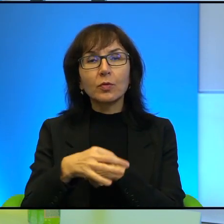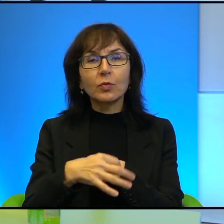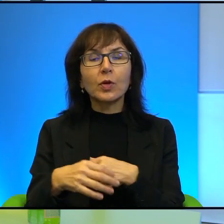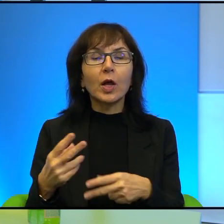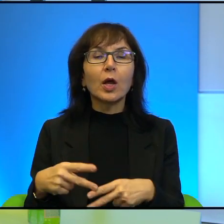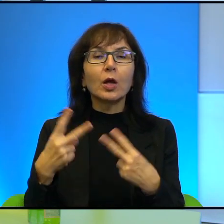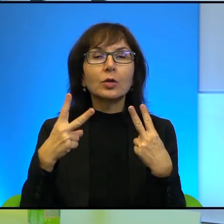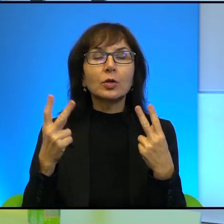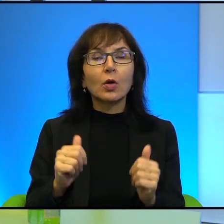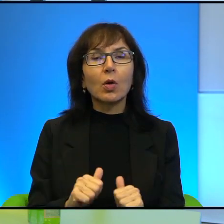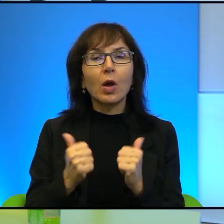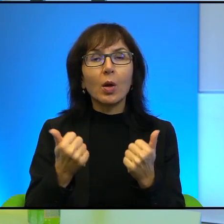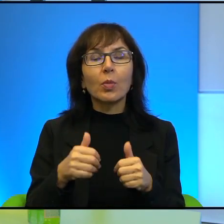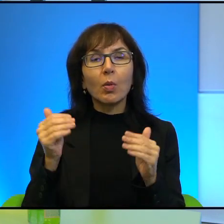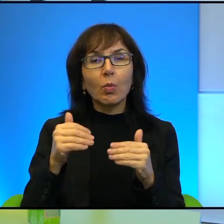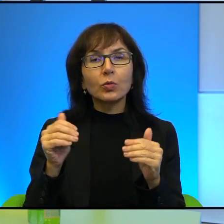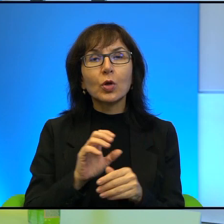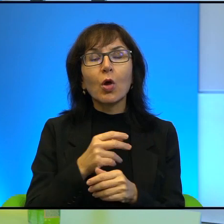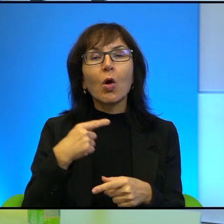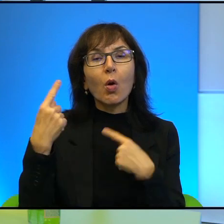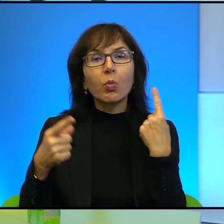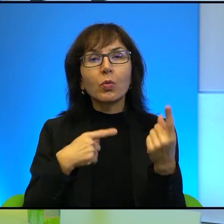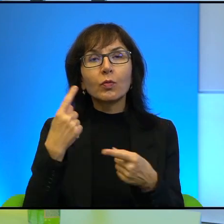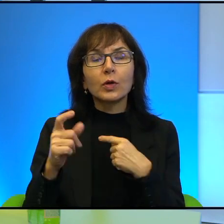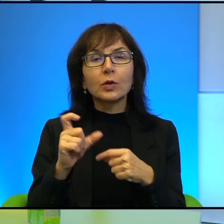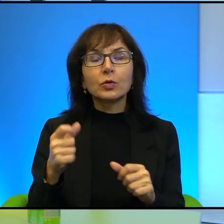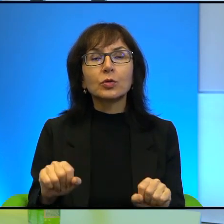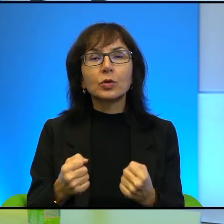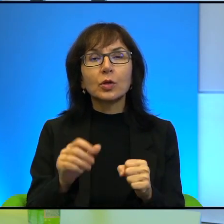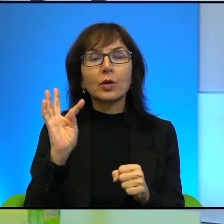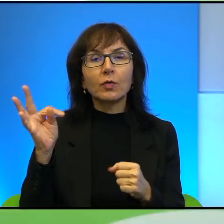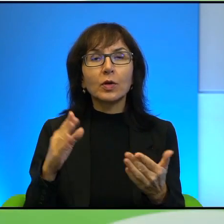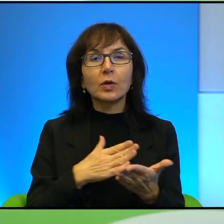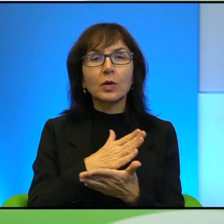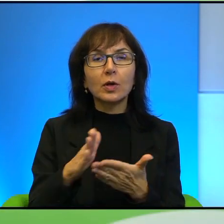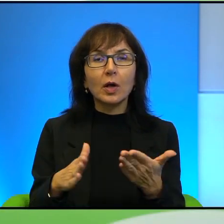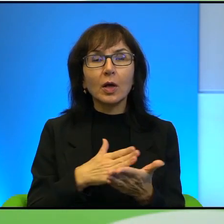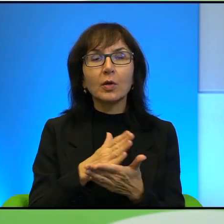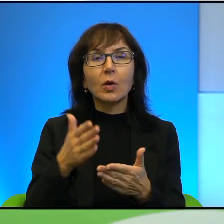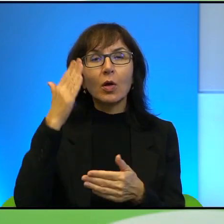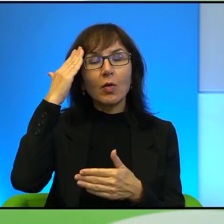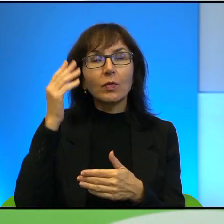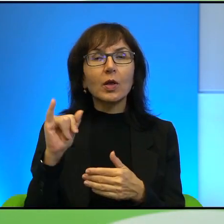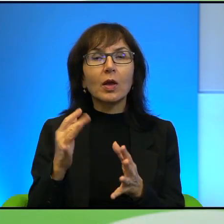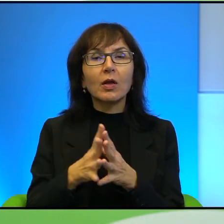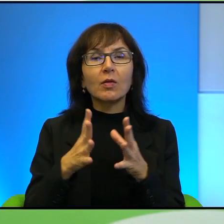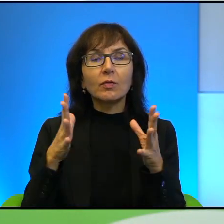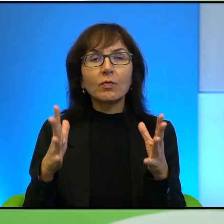żeby właśnie móc opowiadać o tym, co się dzieje w jej kraju i że zdaje sobie sprawę z tego, jak wielką moc ma kamera generalnie,